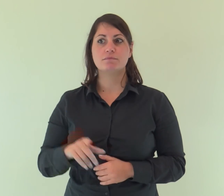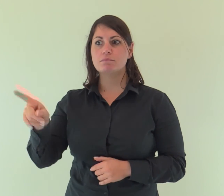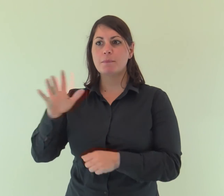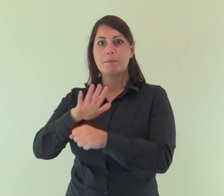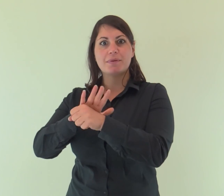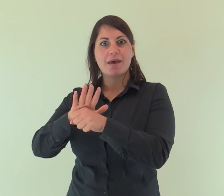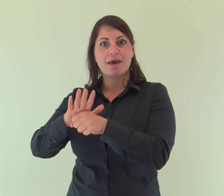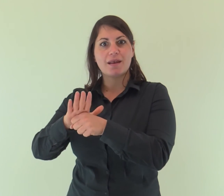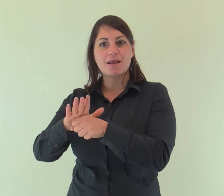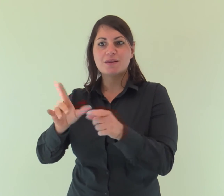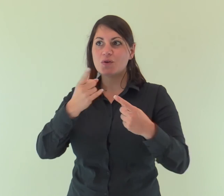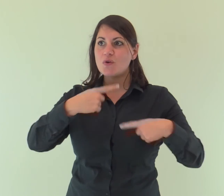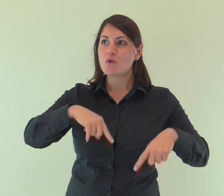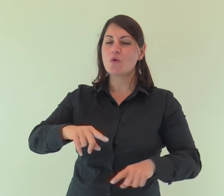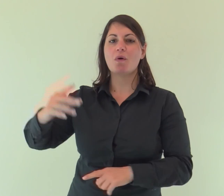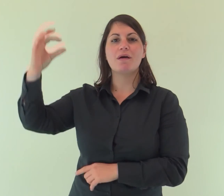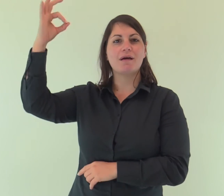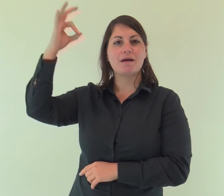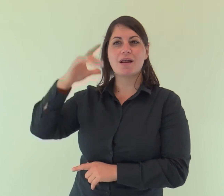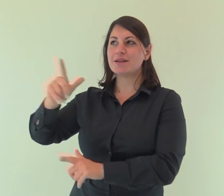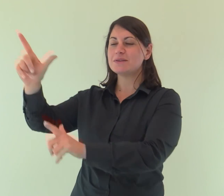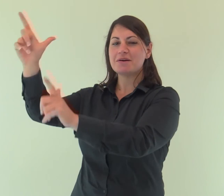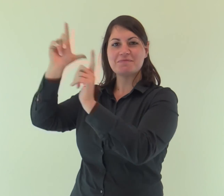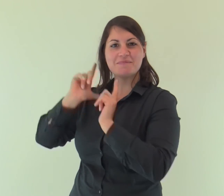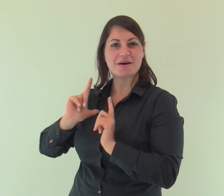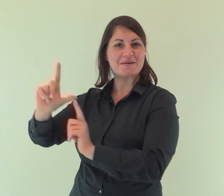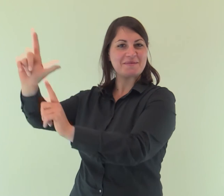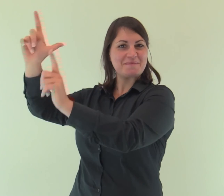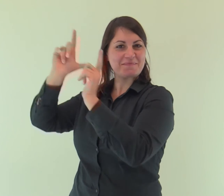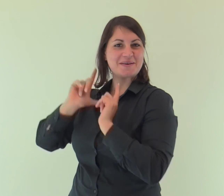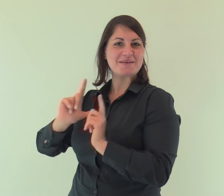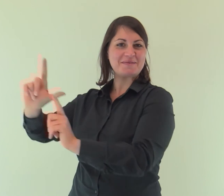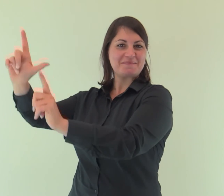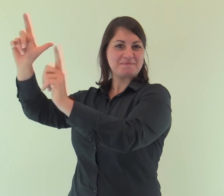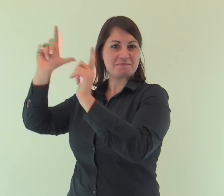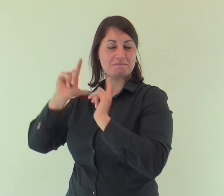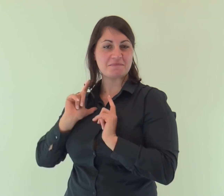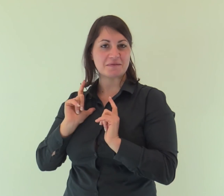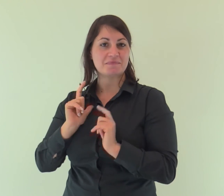Dalla sua pienezza noi tutti abbiamo ricevuto: grazia su grazia.